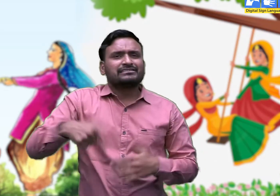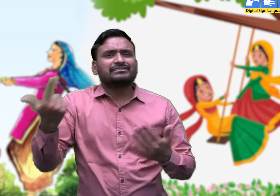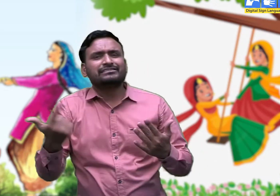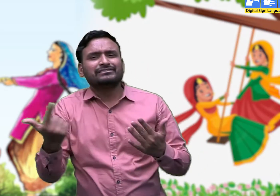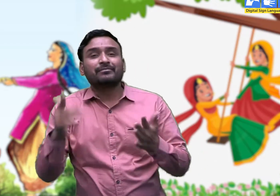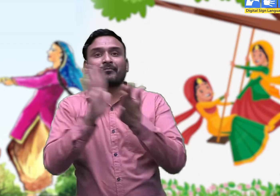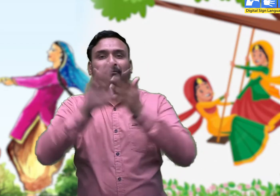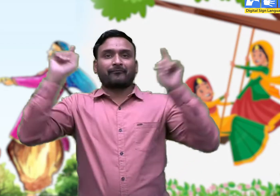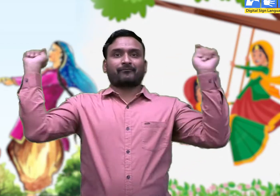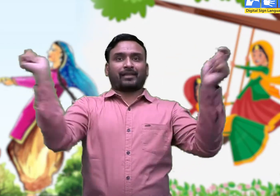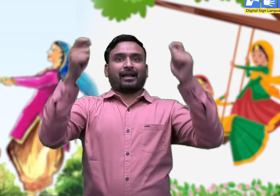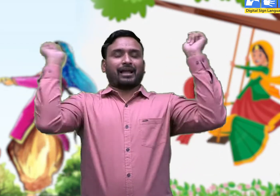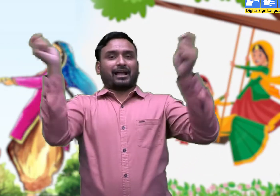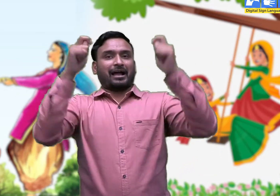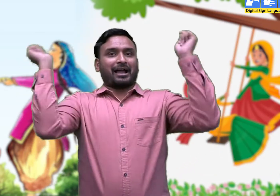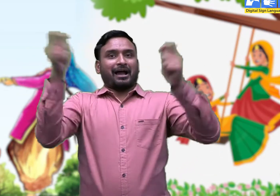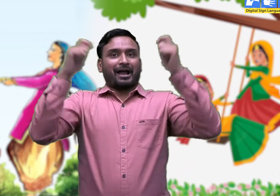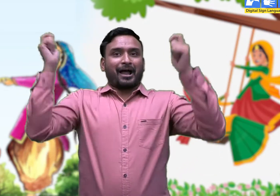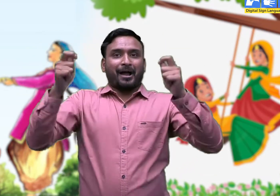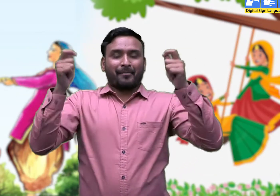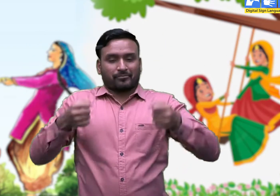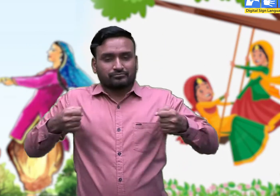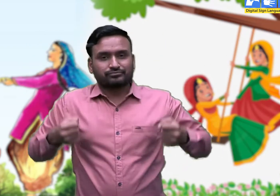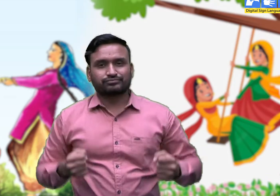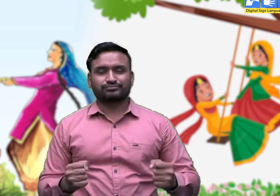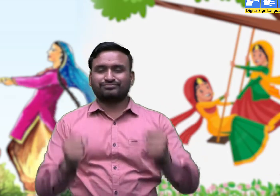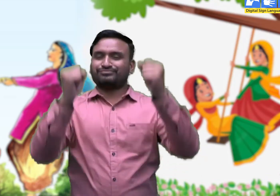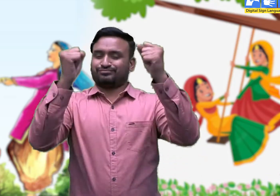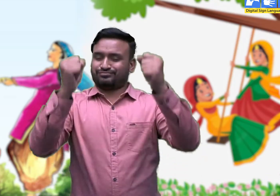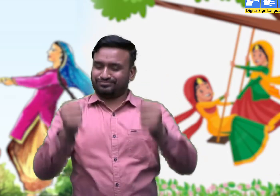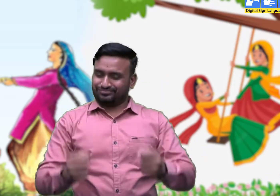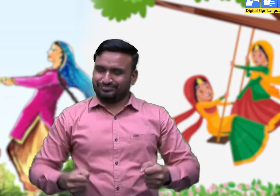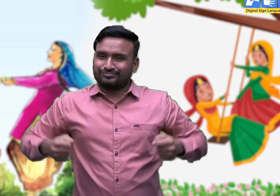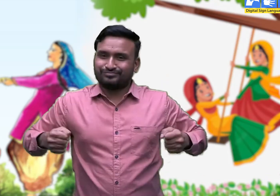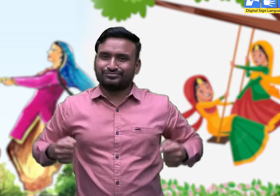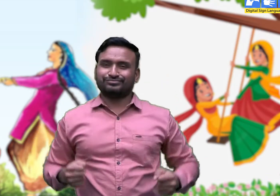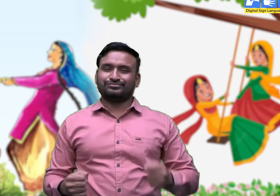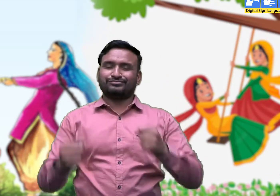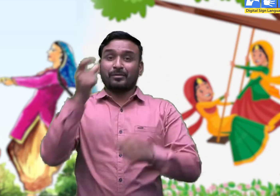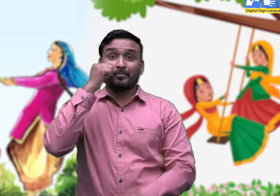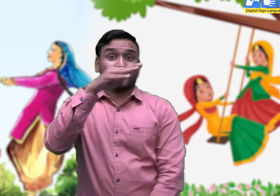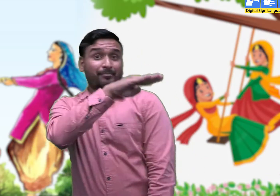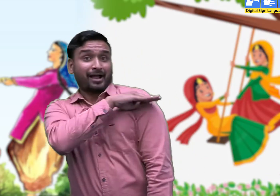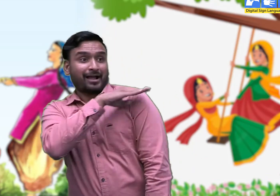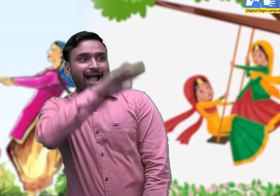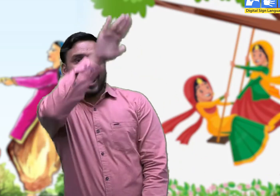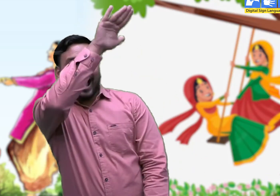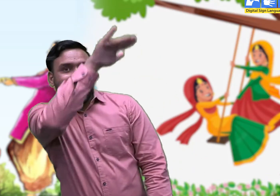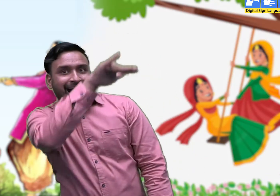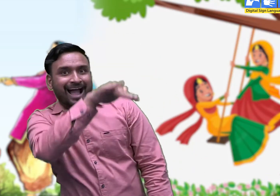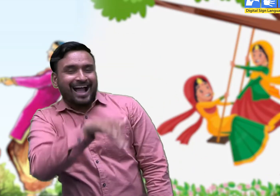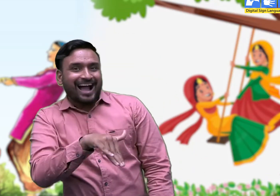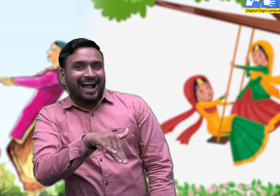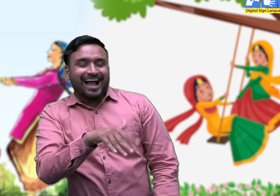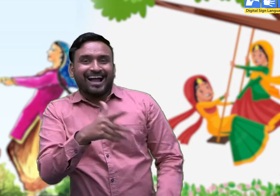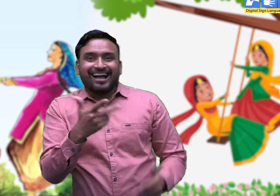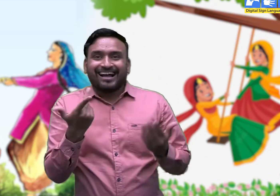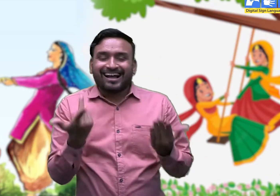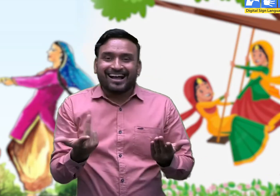आया तीजा का त्योहार, आज मेरा वीरा आवेगा।